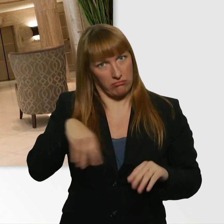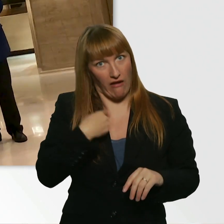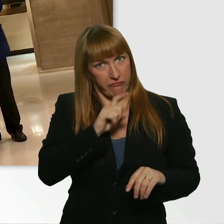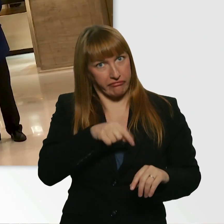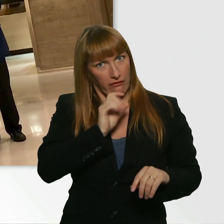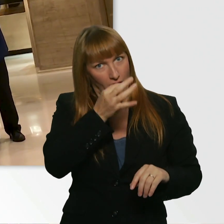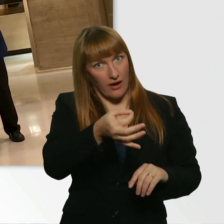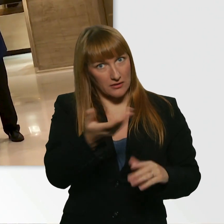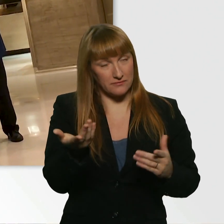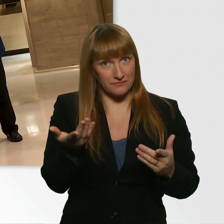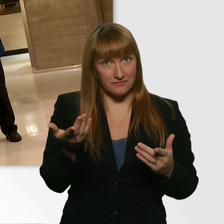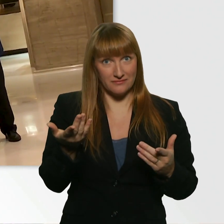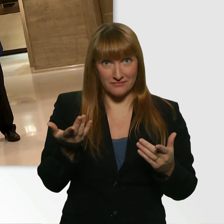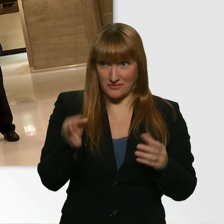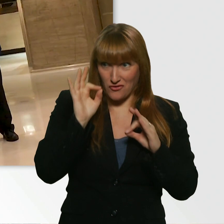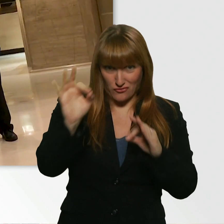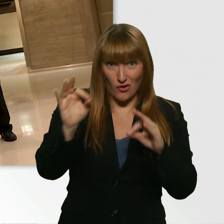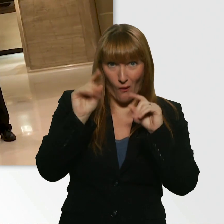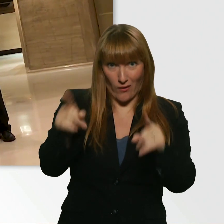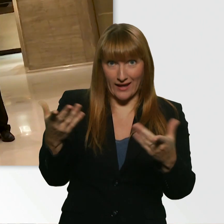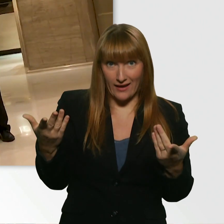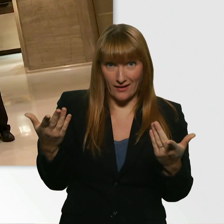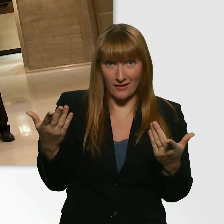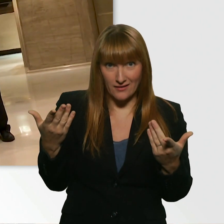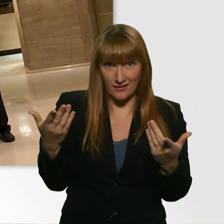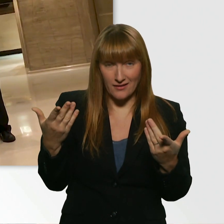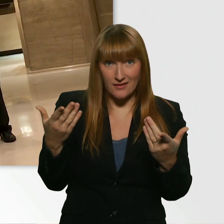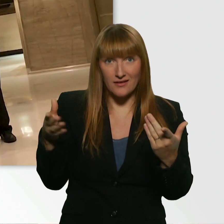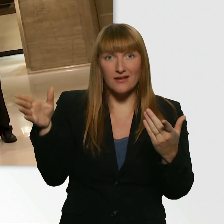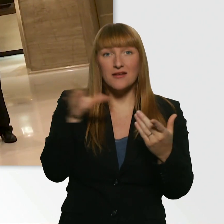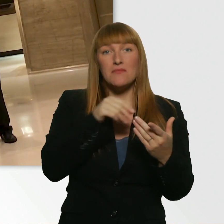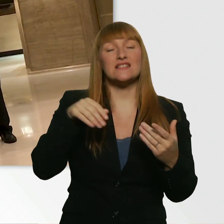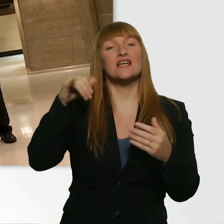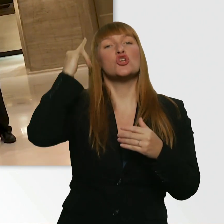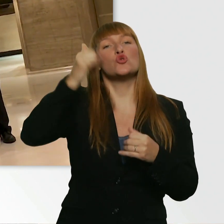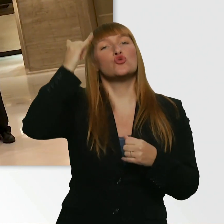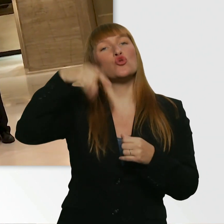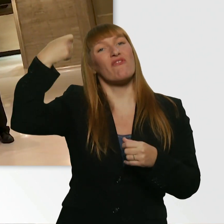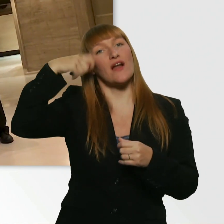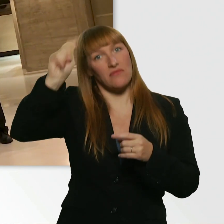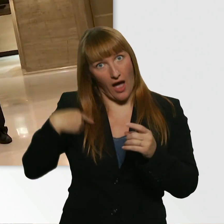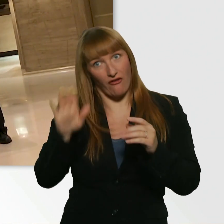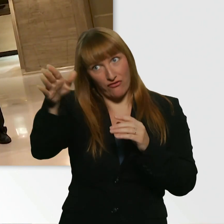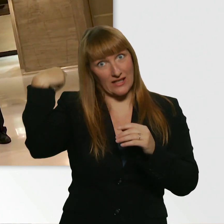Ist das in Ordnung für Sie, wenn das auf meinem Vlog auf YouTube erscheint? Ja. Ist kein Problem.